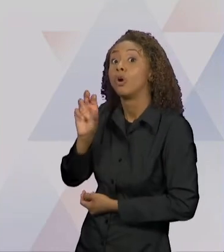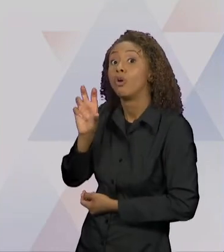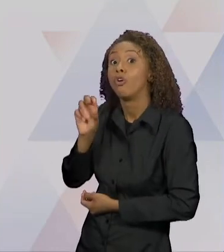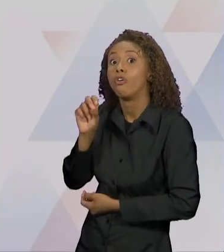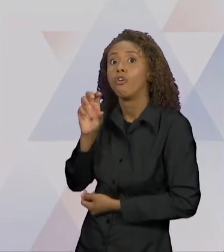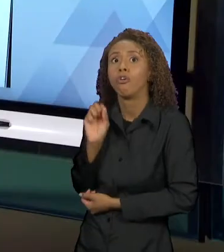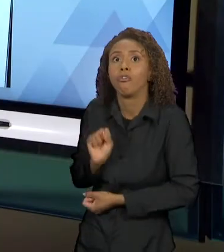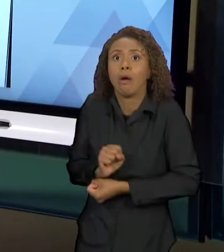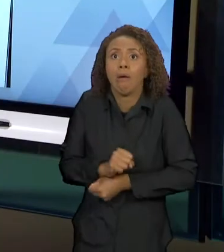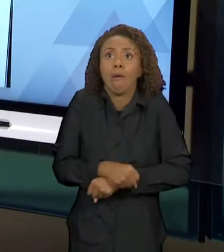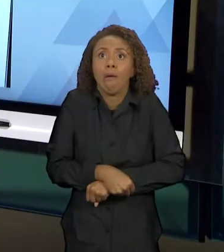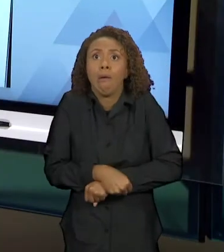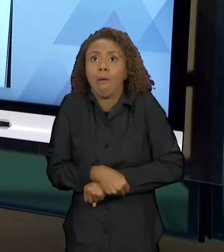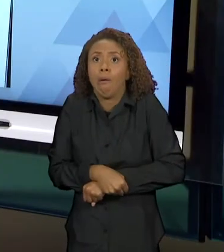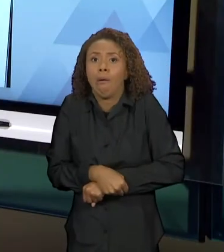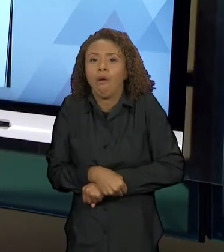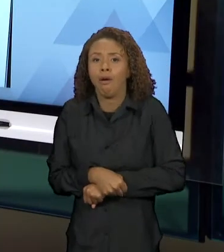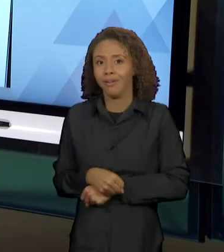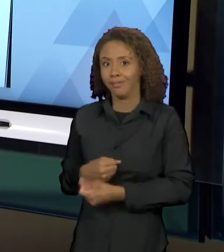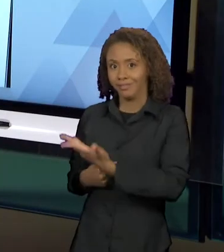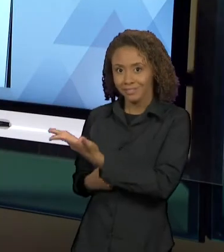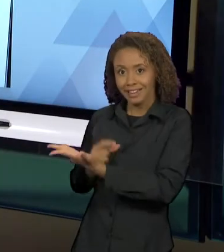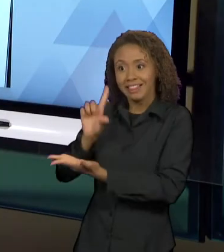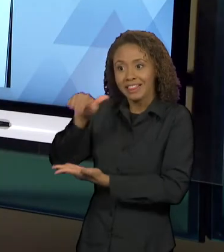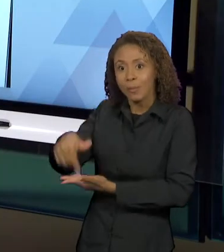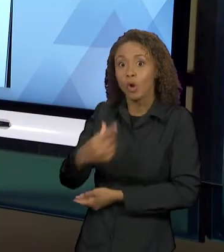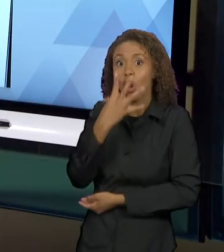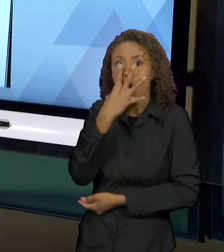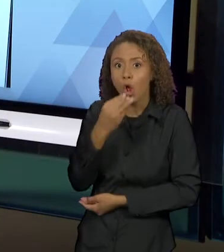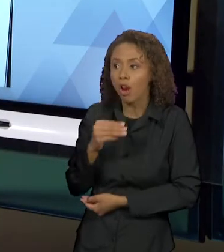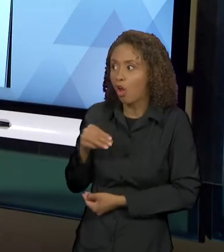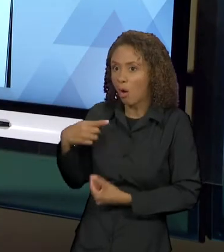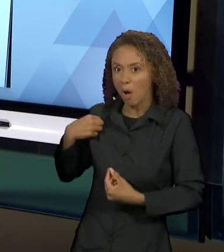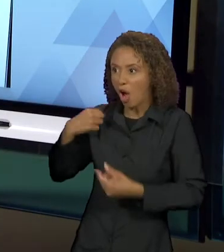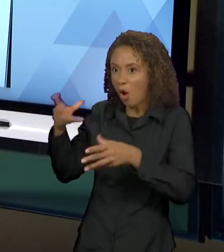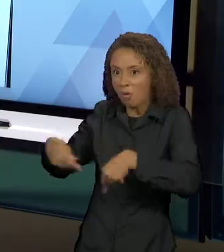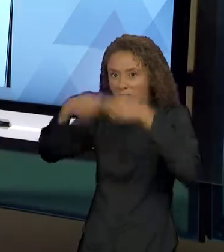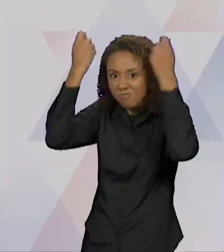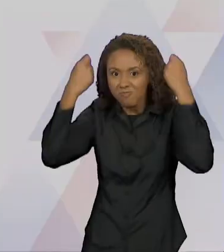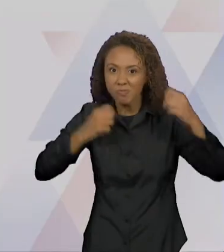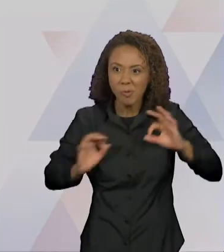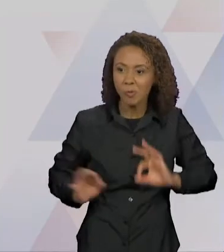O LOBO VESTIDO COM AS ROUPAS DA VOVÓ, O QUADRO EM